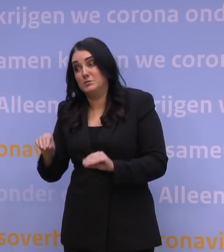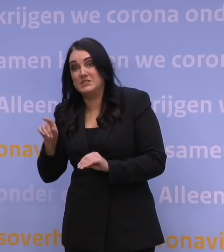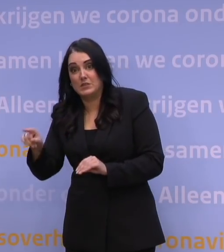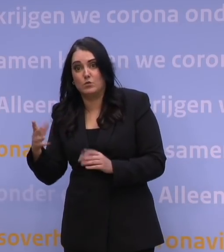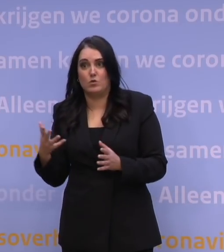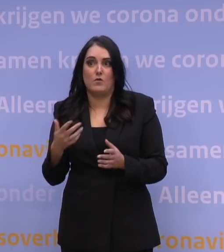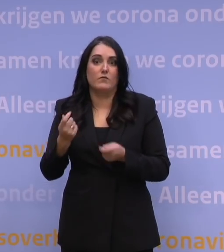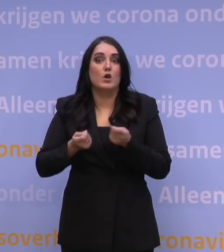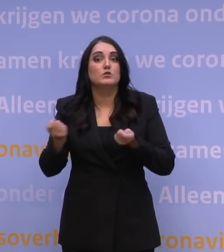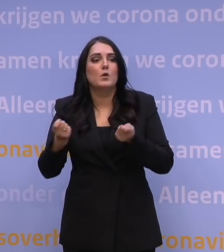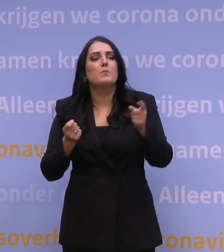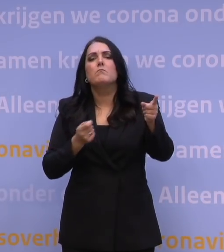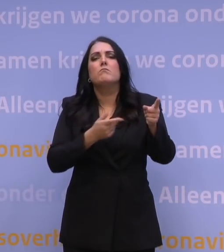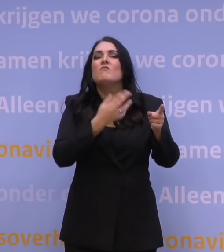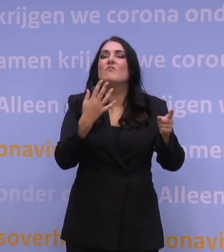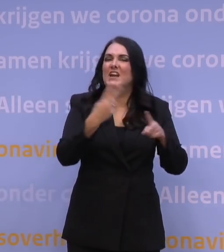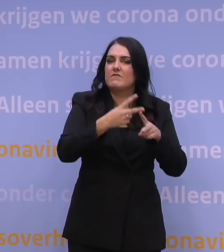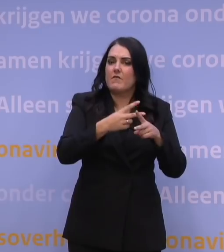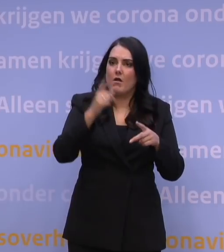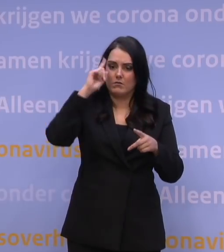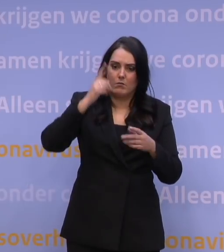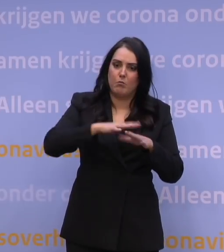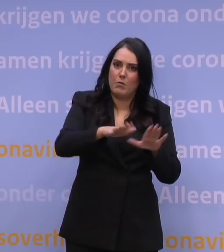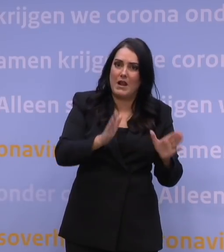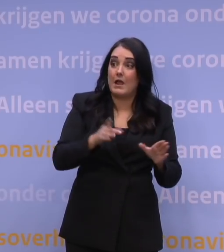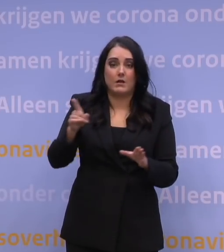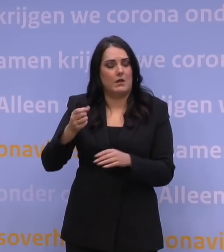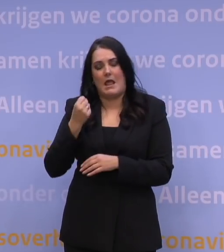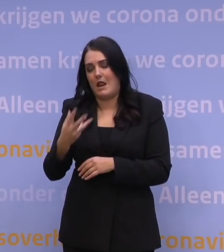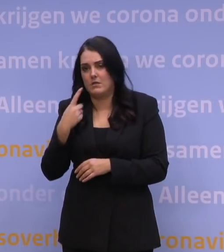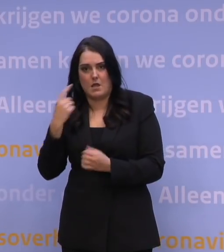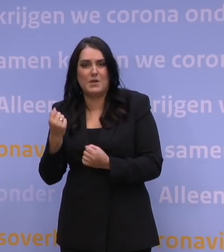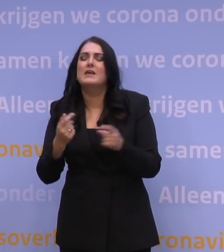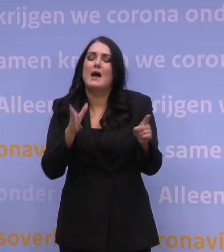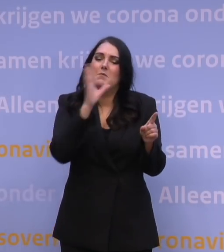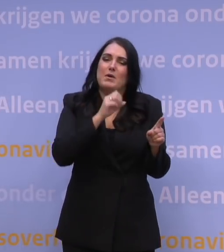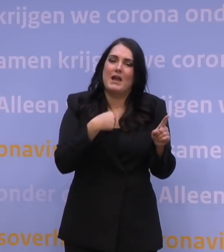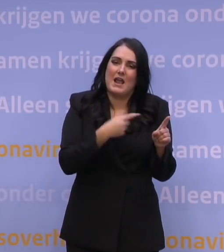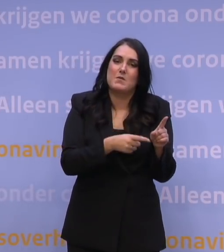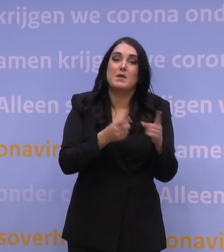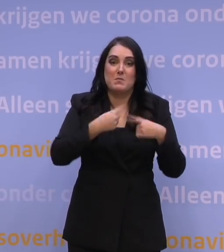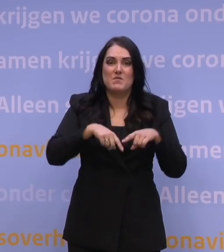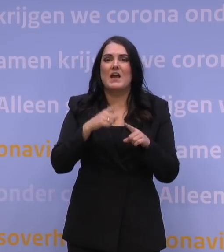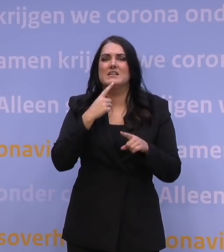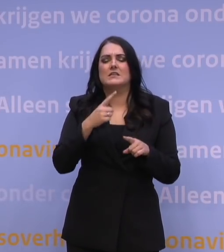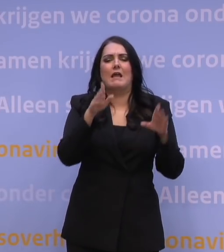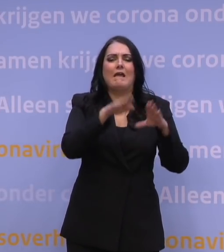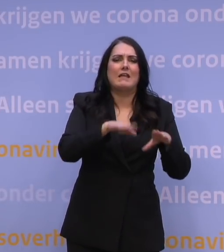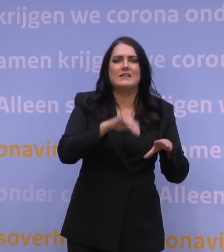Wanneer verwacht u deze scenario's af te hebben? We zijn daar alle dagen mee aan het werk. -Ja, dat snap ik, maar als wij horen dat tussen kerst en oud en nieuw